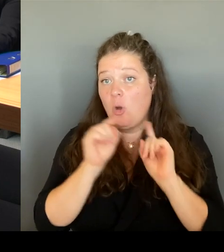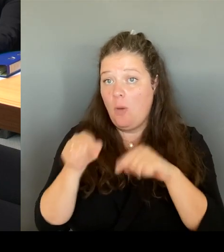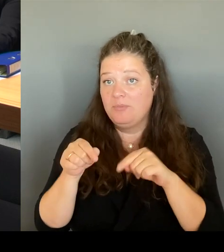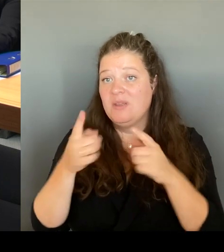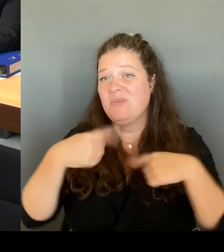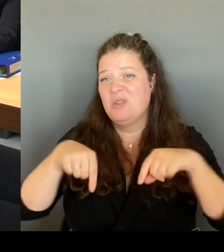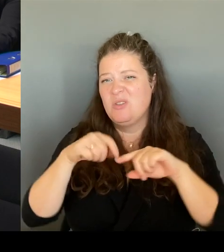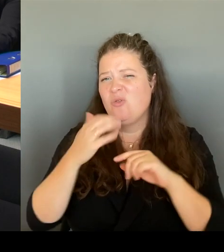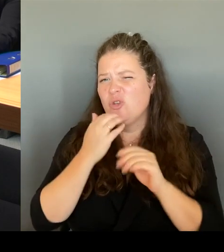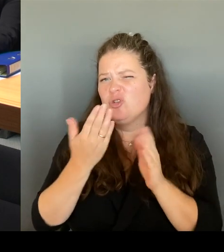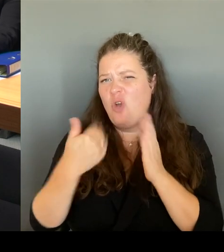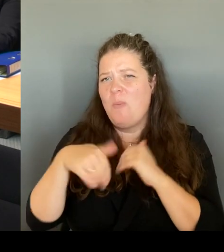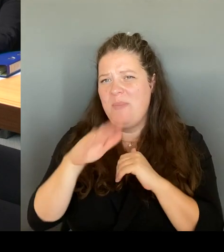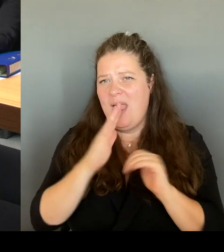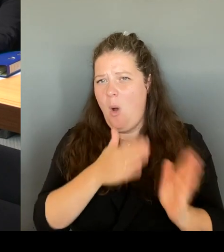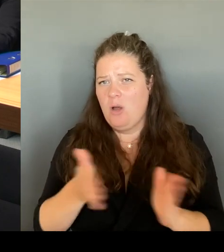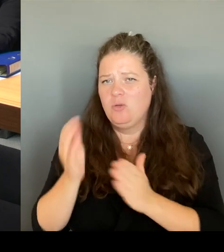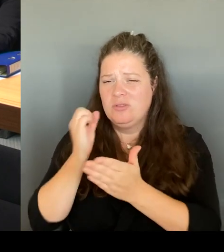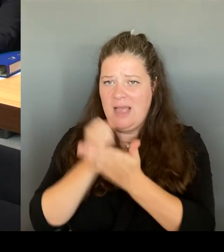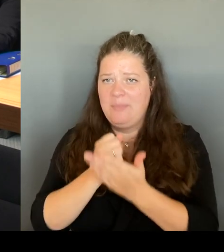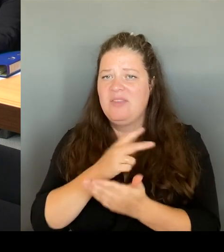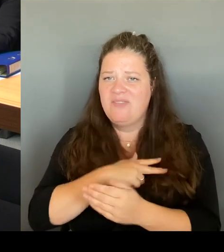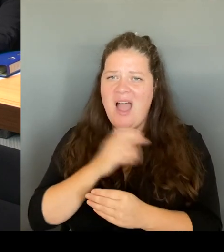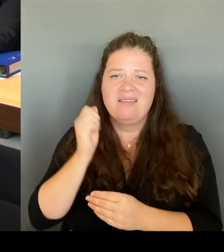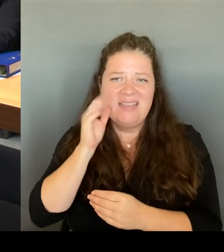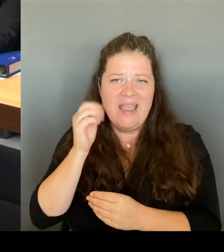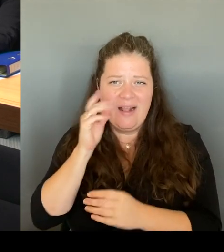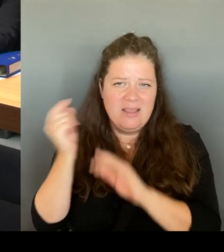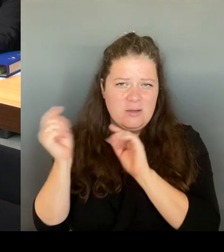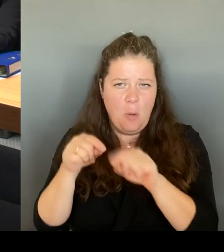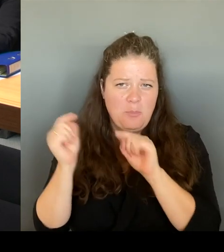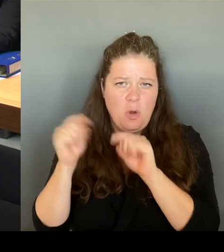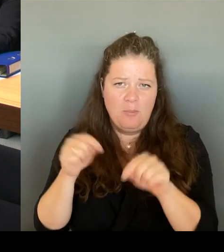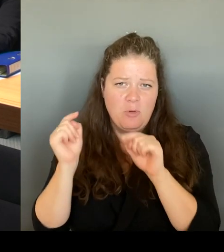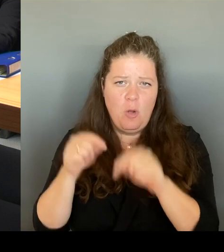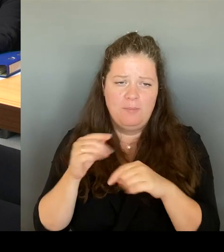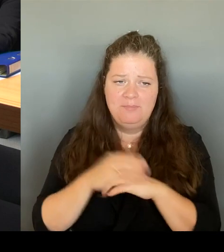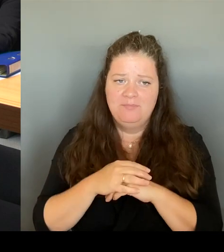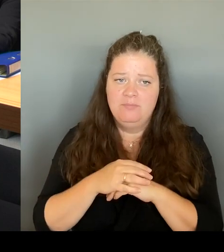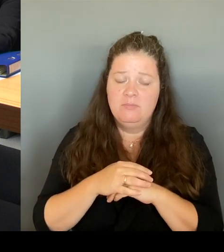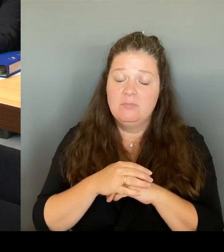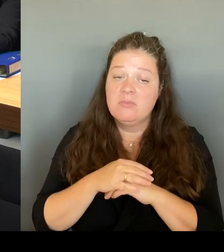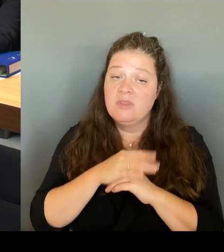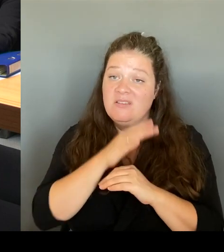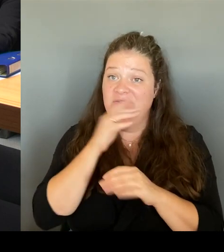weil viele Fragen, die dort in der Wache ankommen sind eben auch Fragen, die die Menschen direkt auch mit